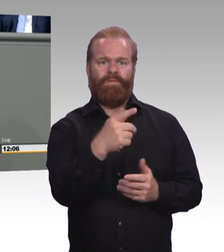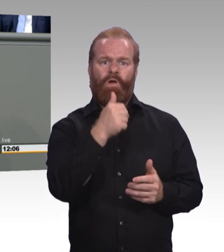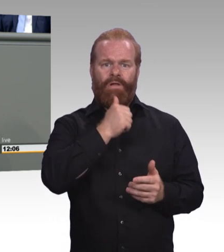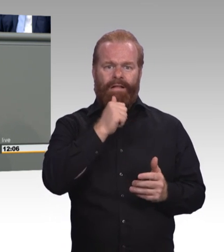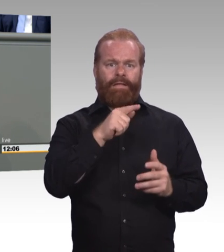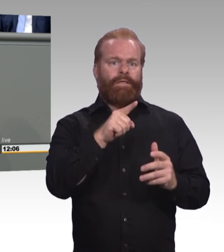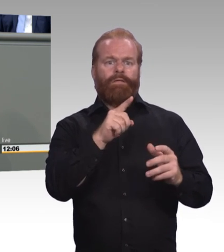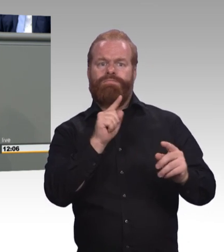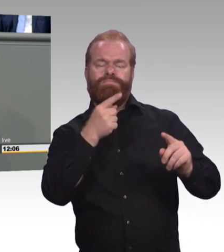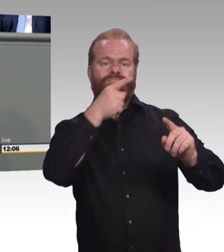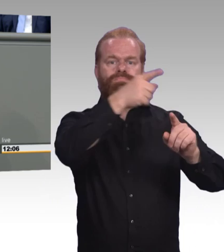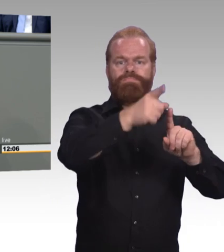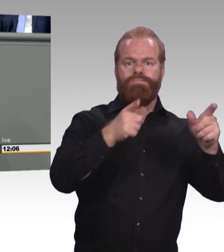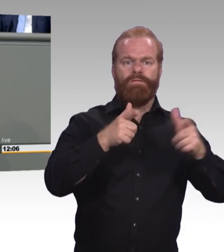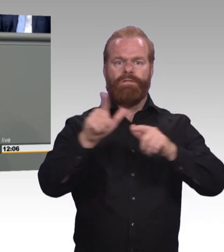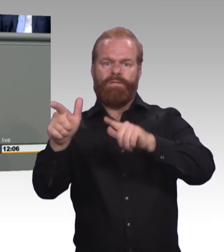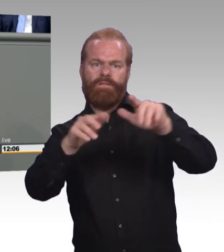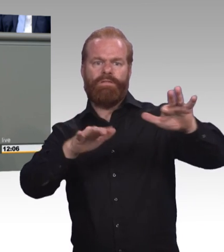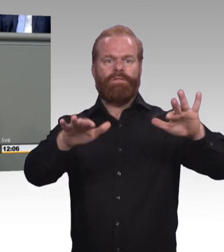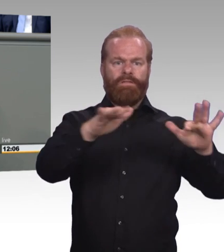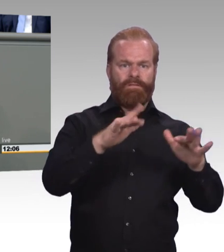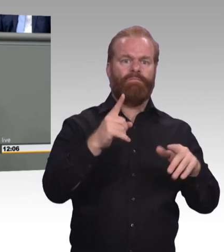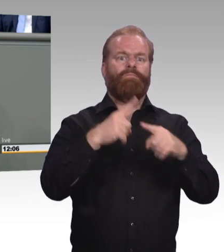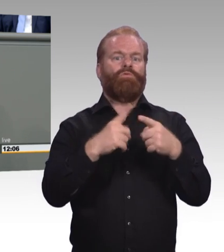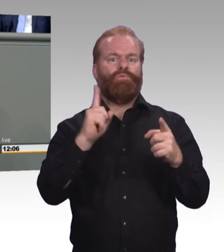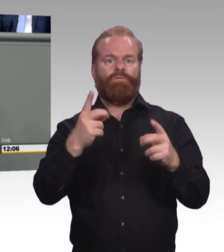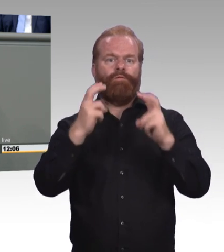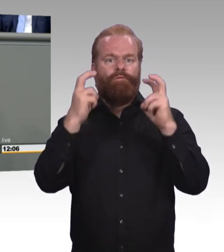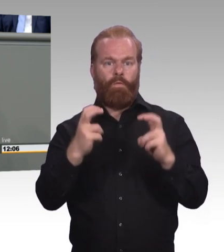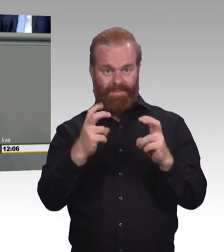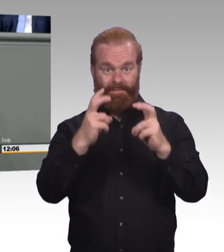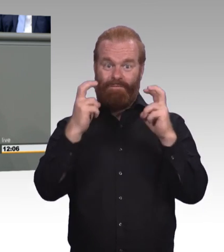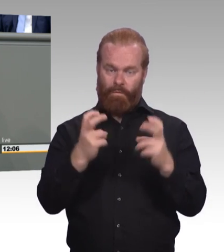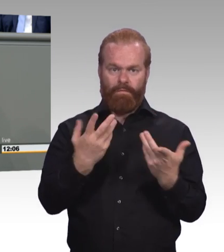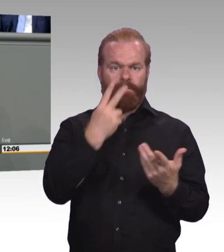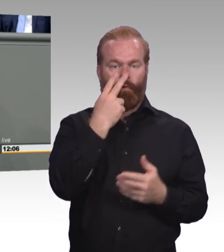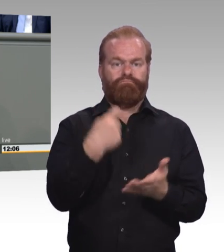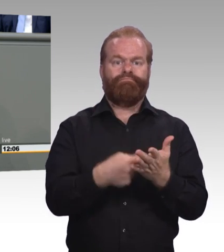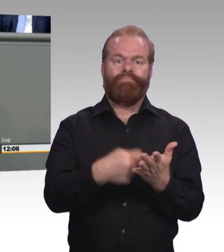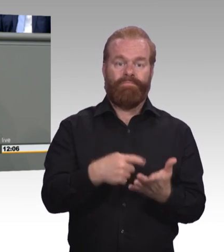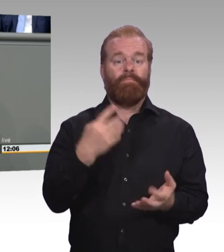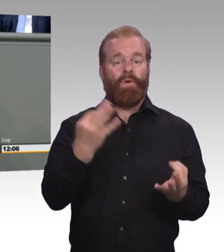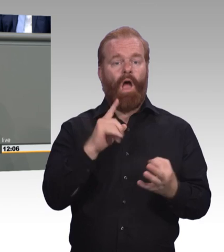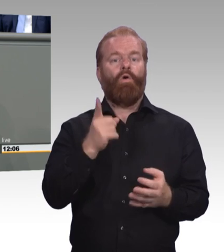und diskriminierungsfrei. Und das wollen wir ändern. (Beifall) Wir brauchen Regelungen, die die Teilhabe